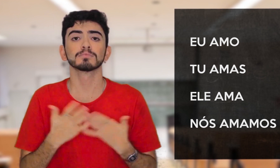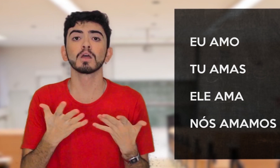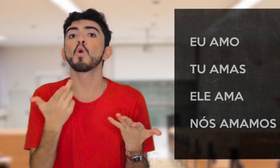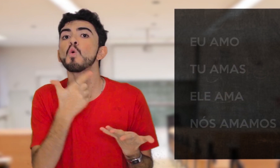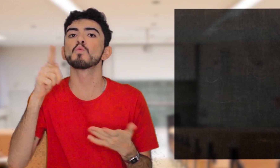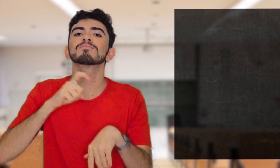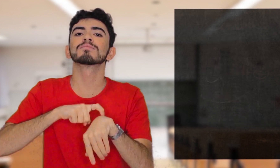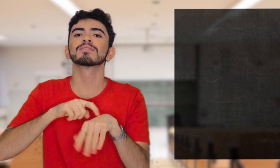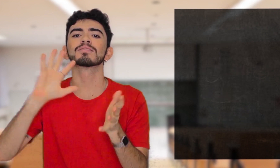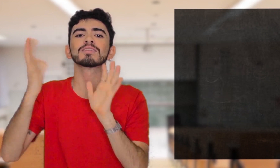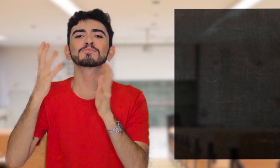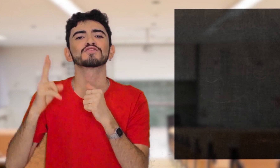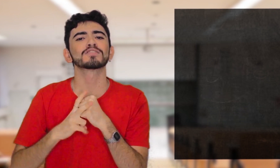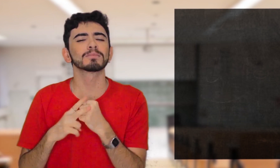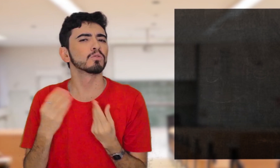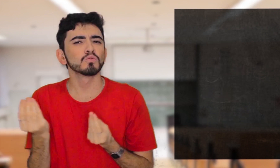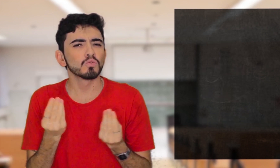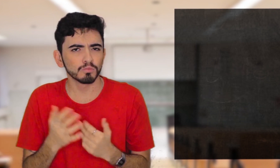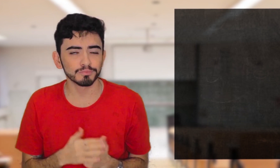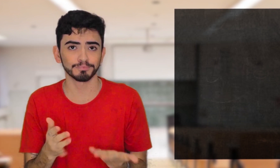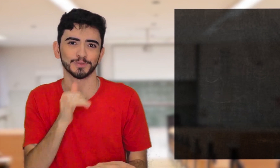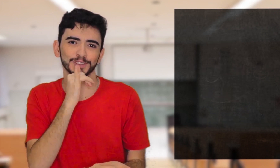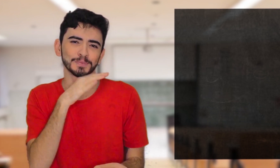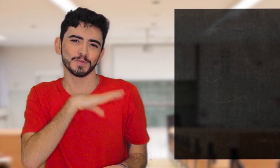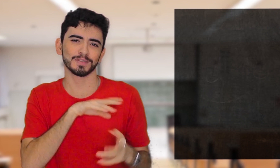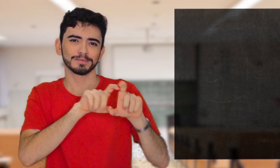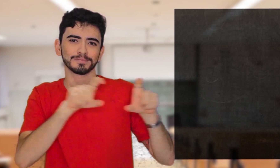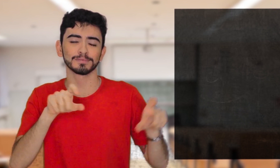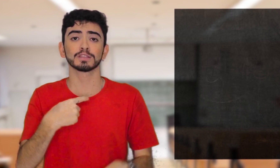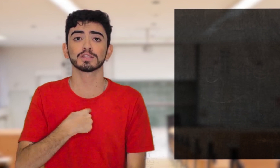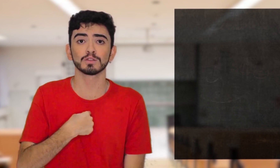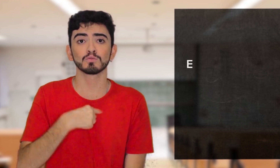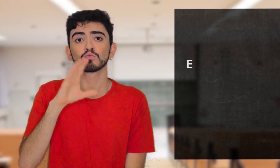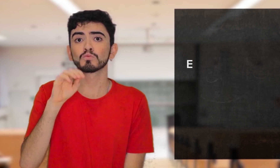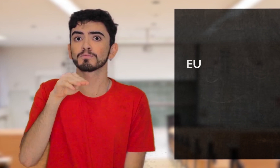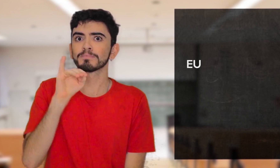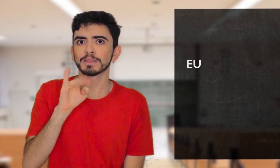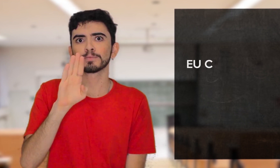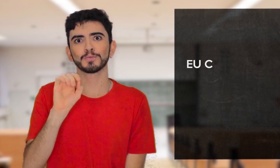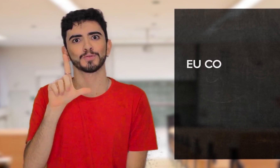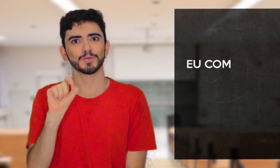E os tempos verbais, como são construídos? No Português, por exemplo: EU COMI BOLO.